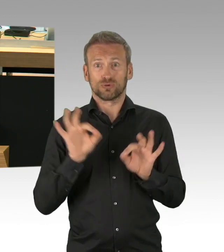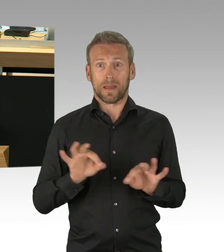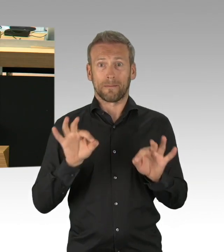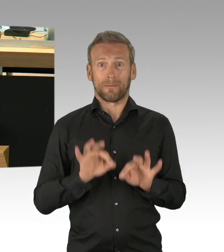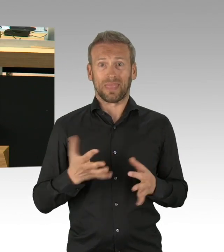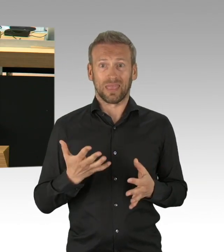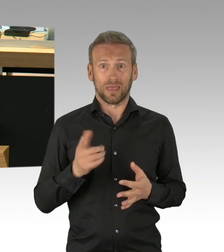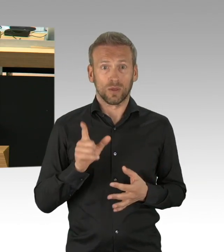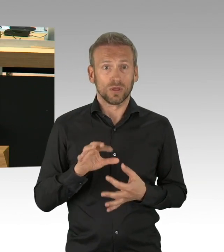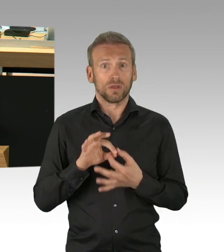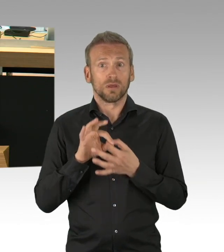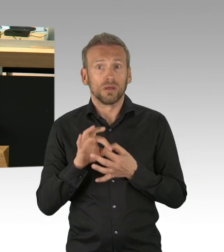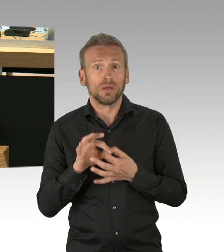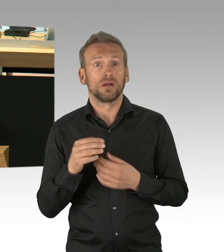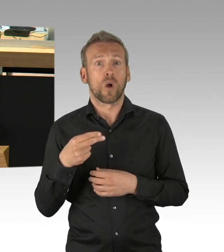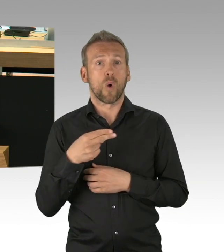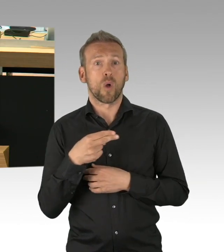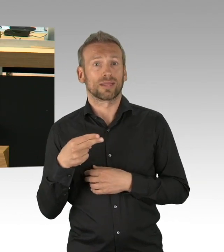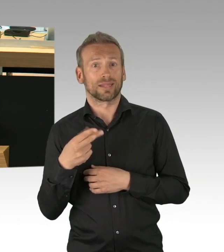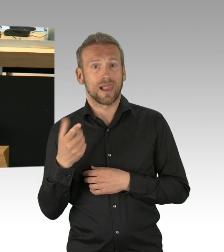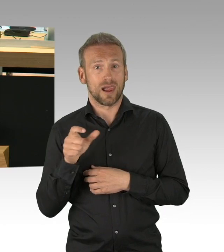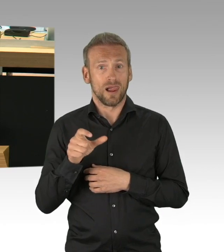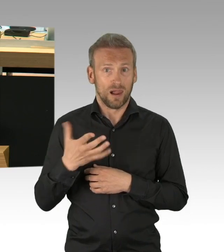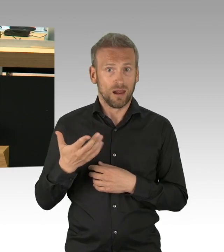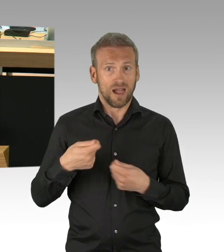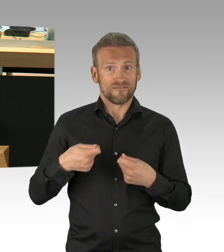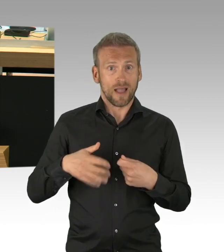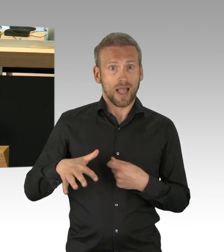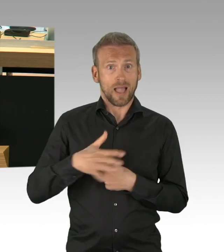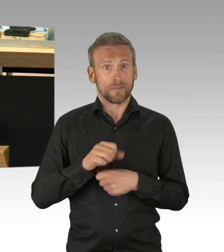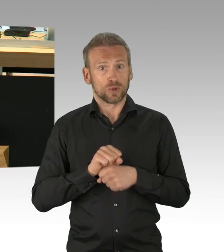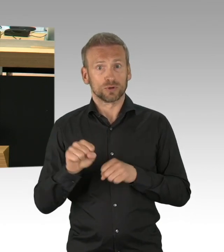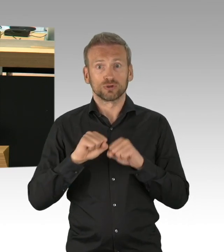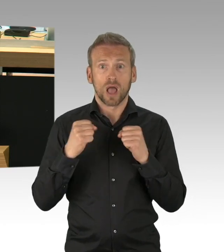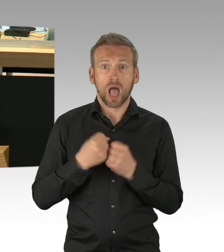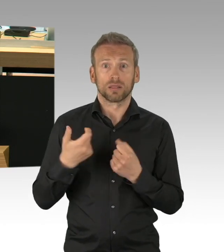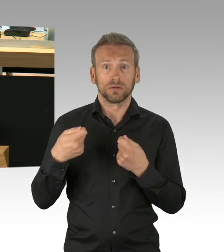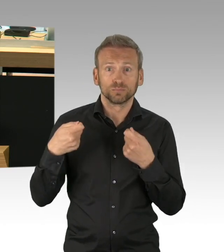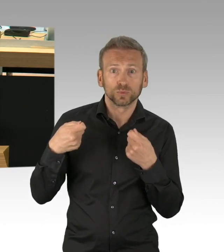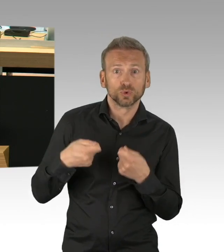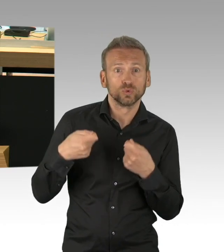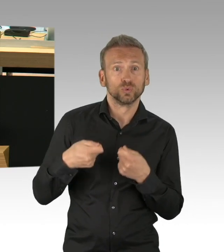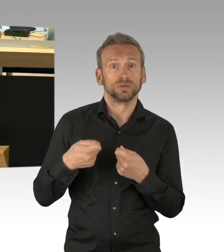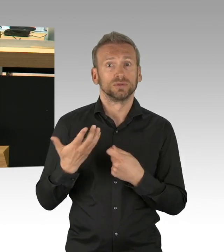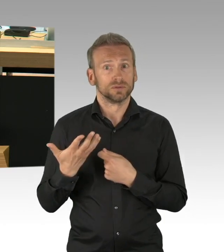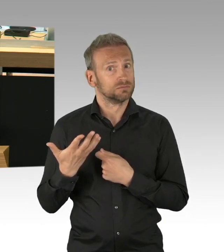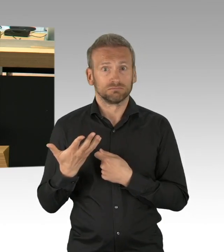das ist alles kein Geheimnis. Gleiches gilt im kulturellen Bereich für kleine Theater auch für Kammermusik, auch die Kultur muss zu ihrem Recht kommen.